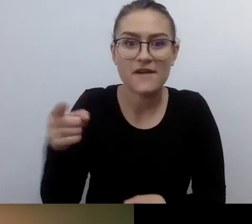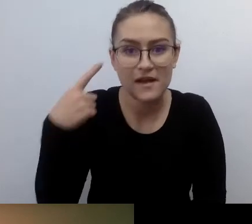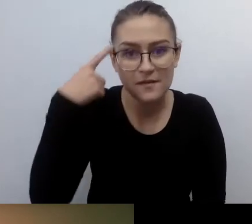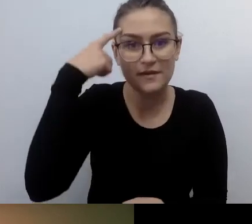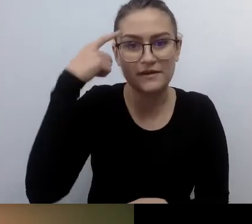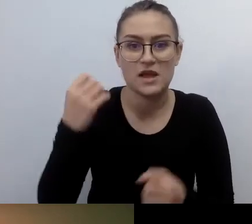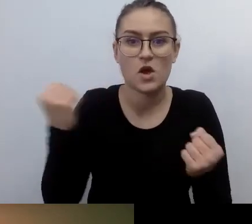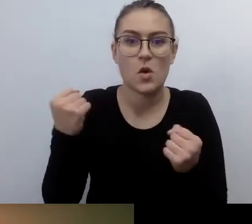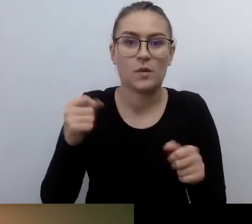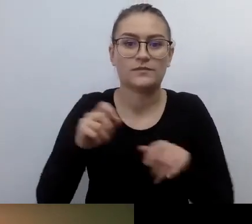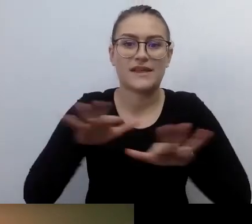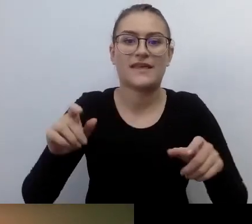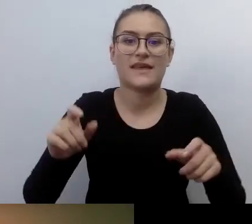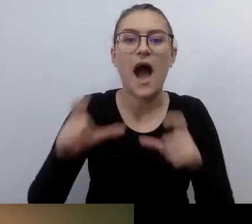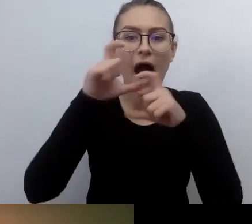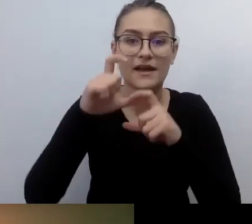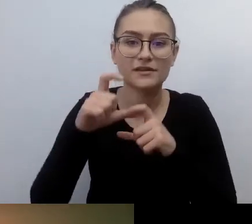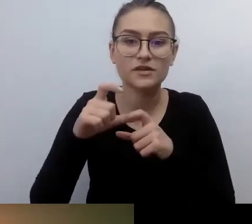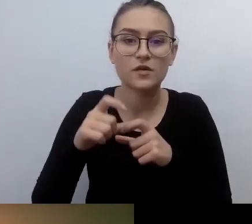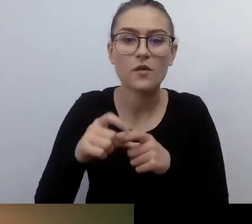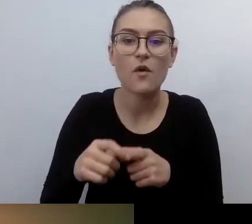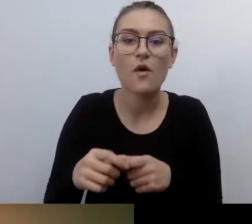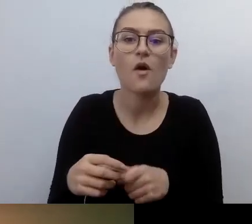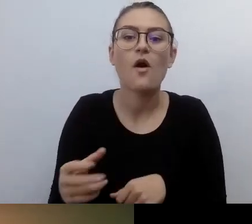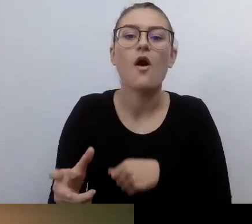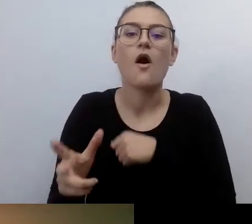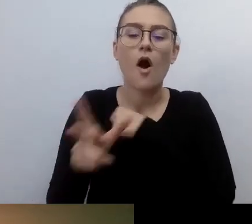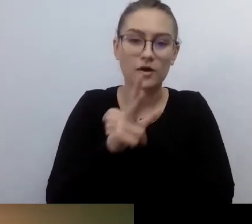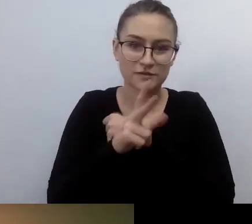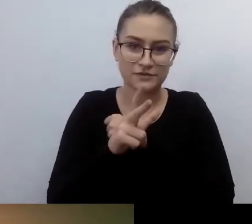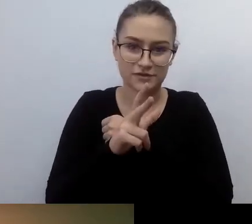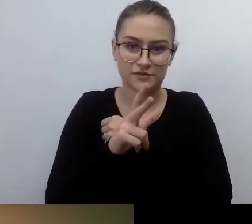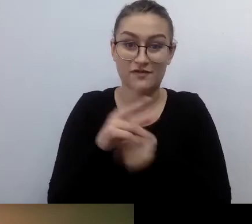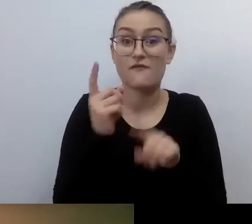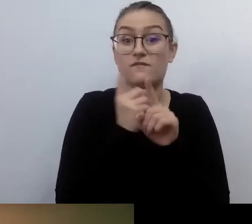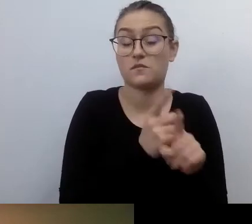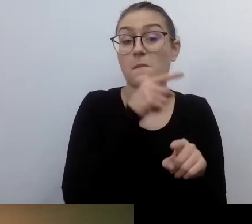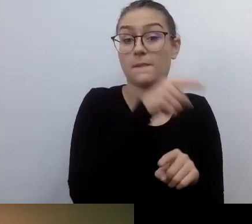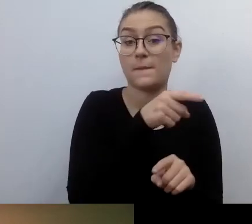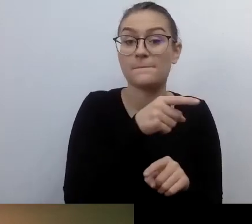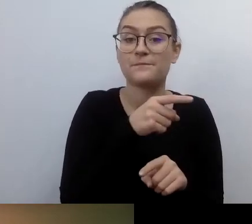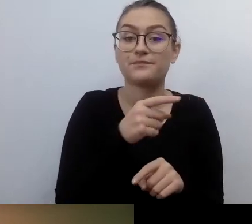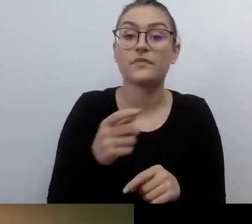Zgodnie z nim osoba niewidoma, kiedy szła do banku albo podpisać umowę kredytową,